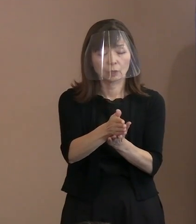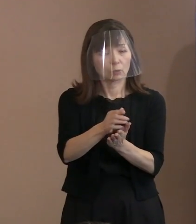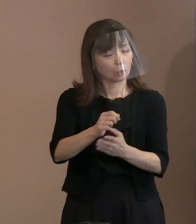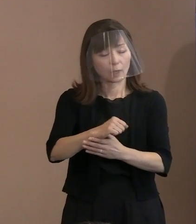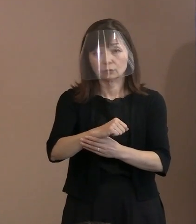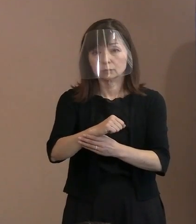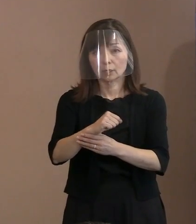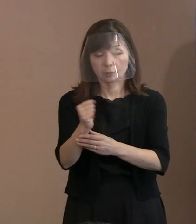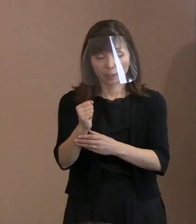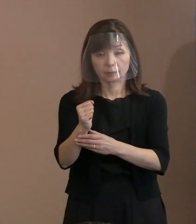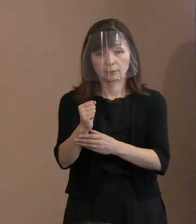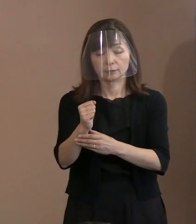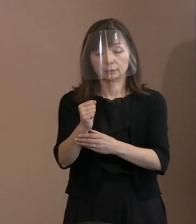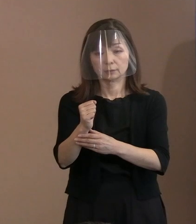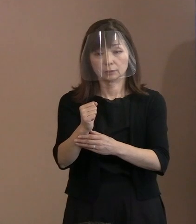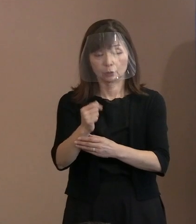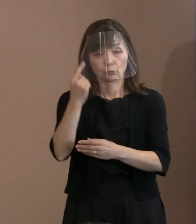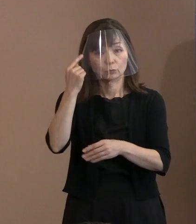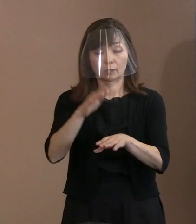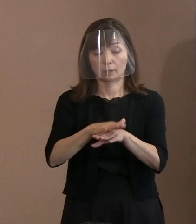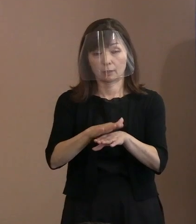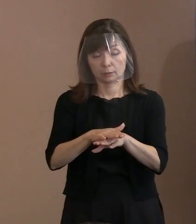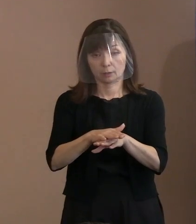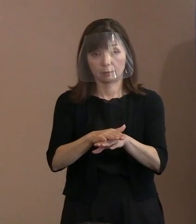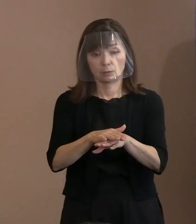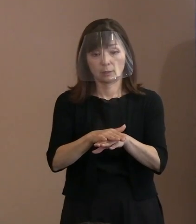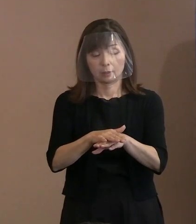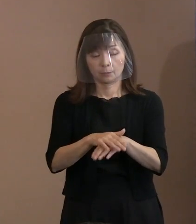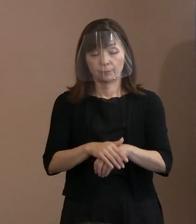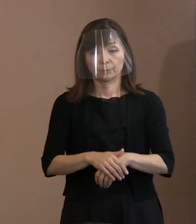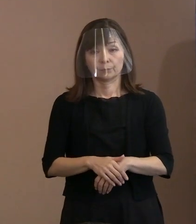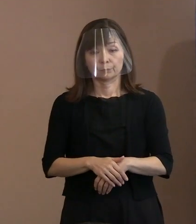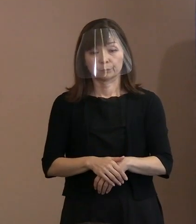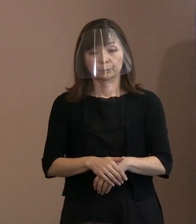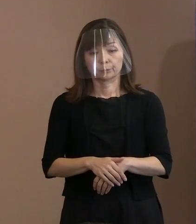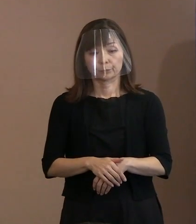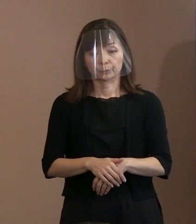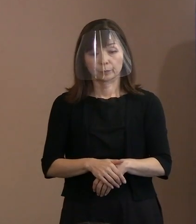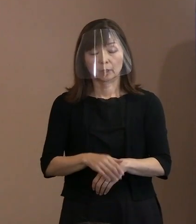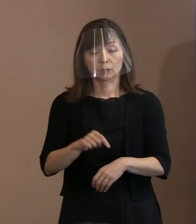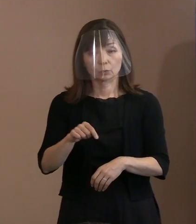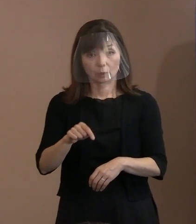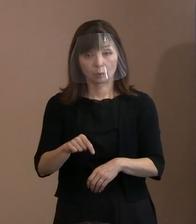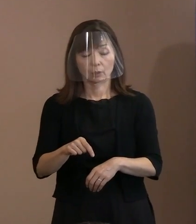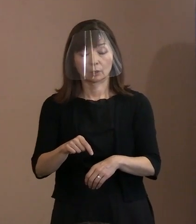それ直接的に言うのではなくて､ あるべき姿で訴えるといったような